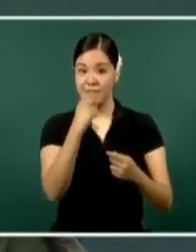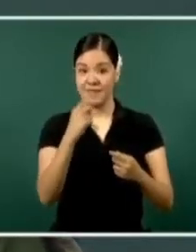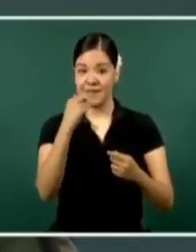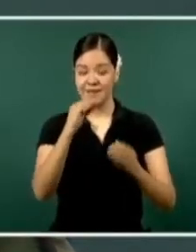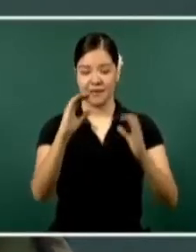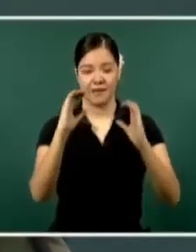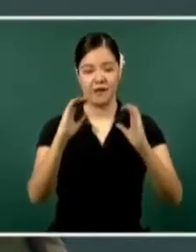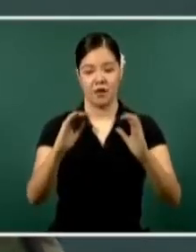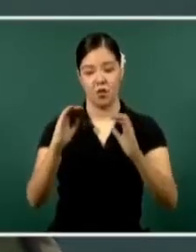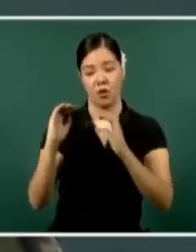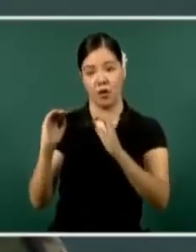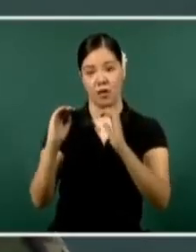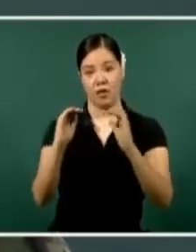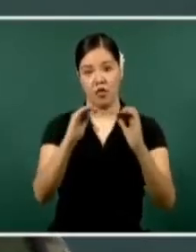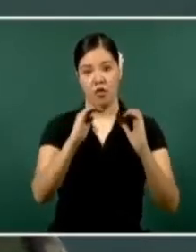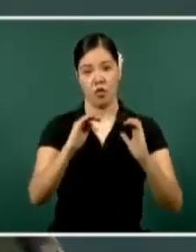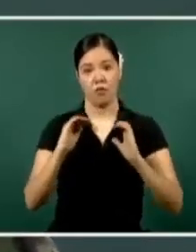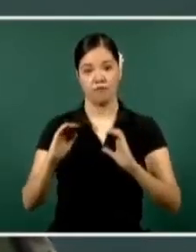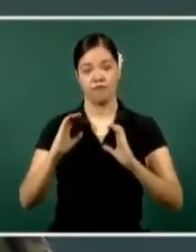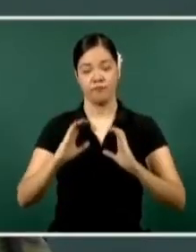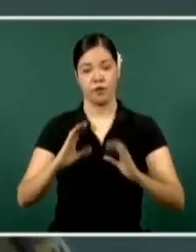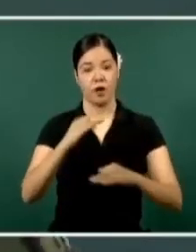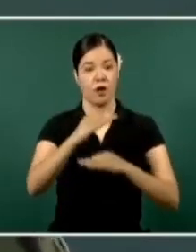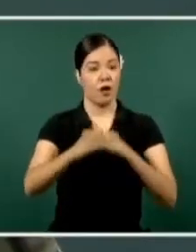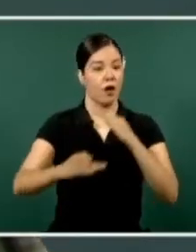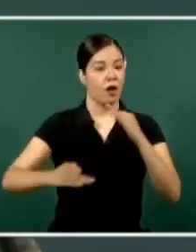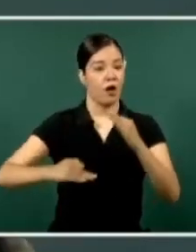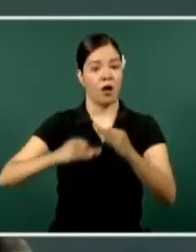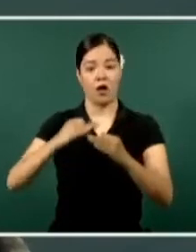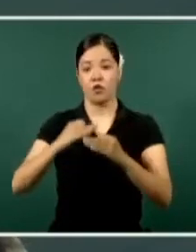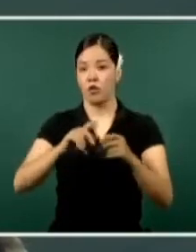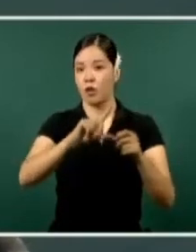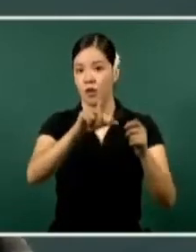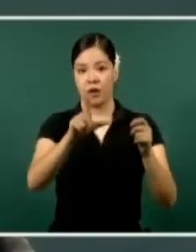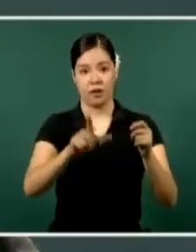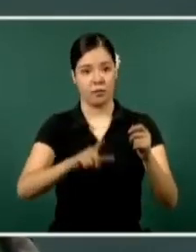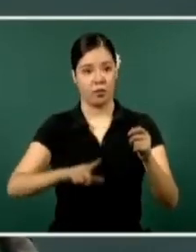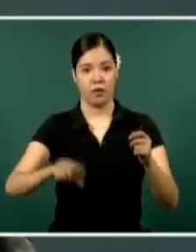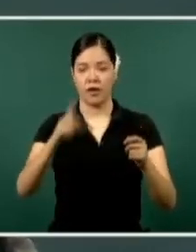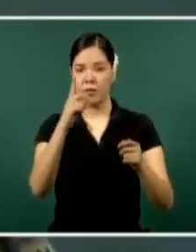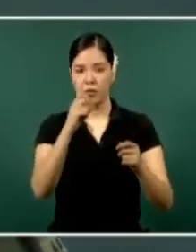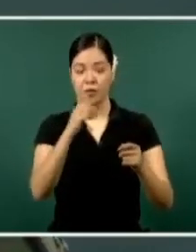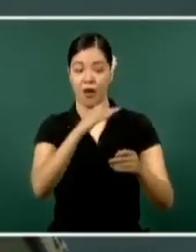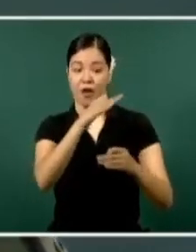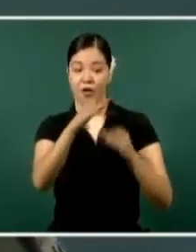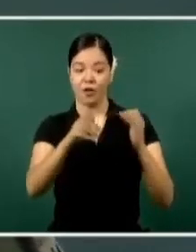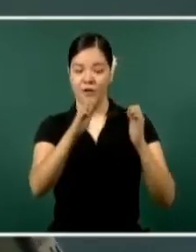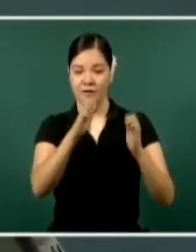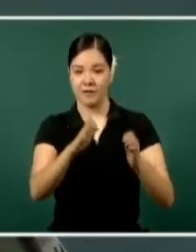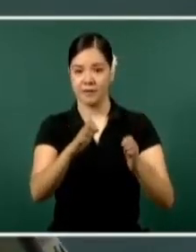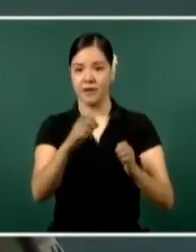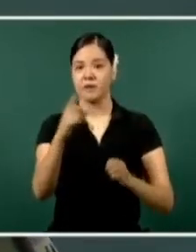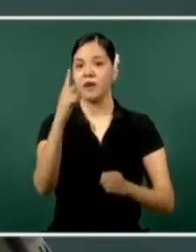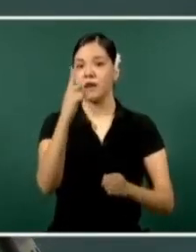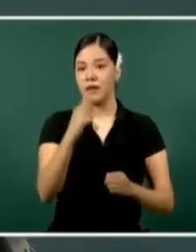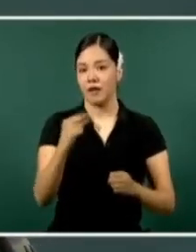El esfuerzo que hace todo este personal es el resultado que anteriormente vimos, el que